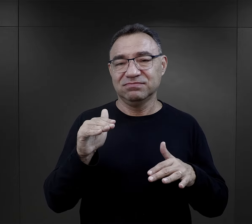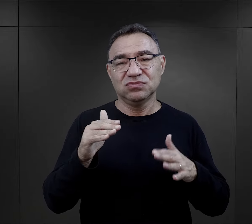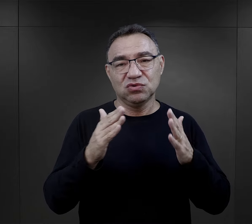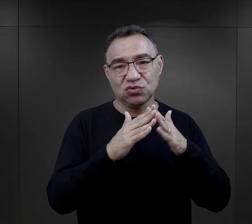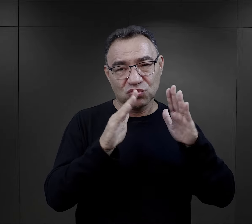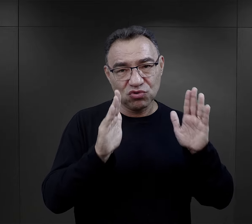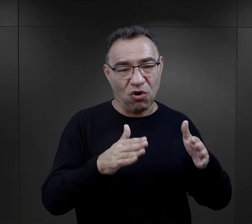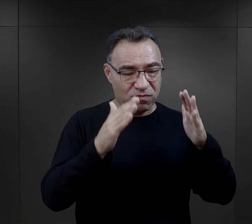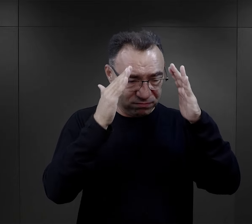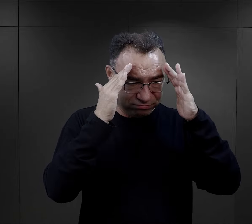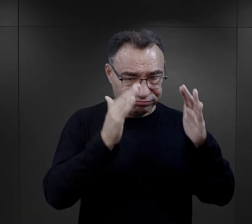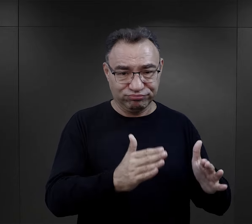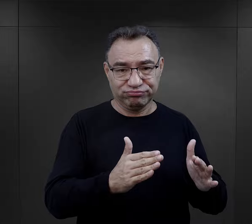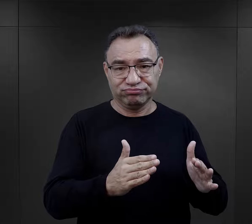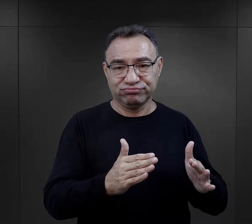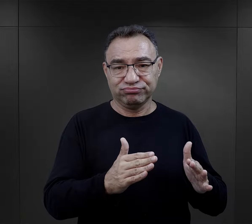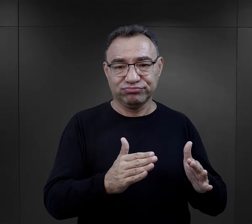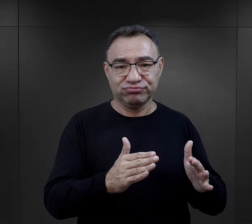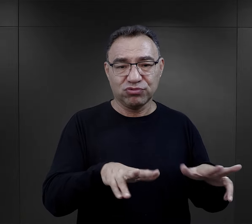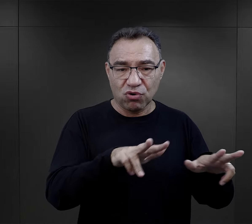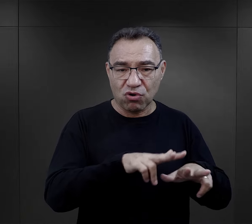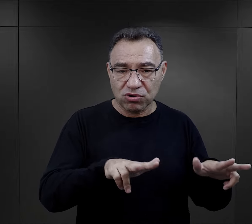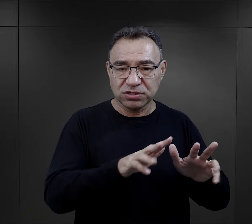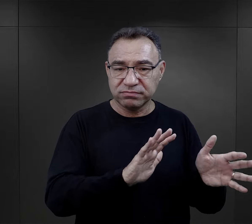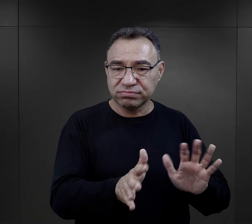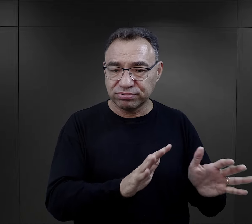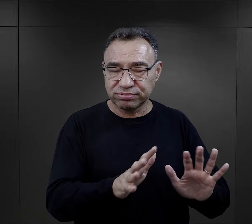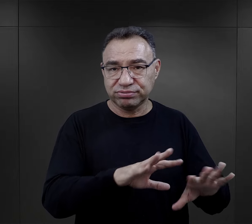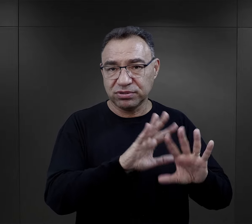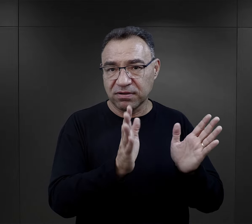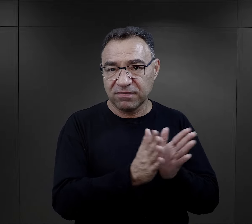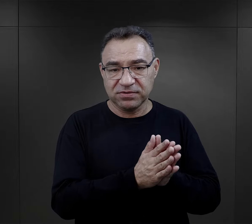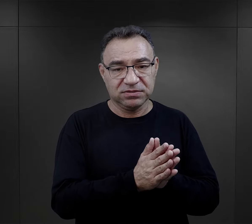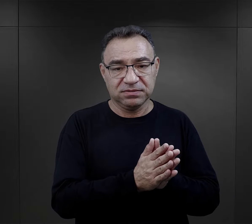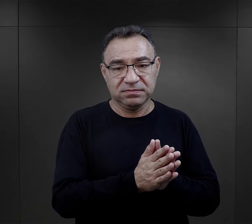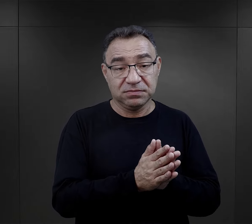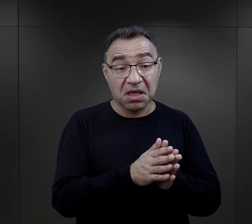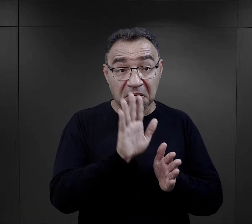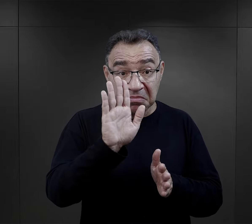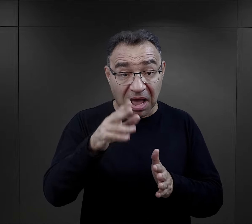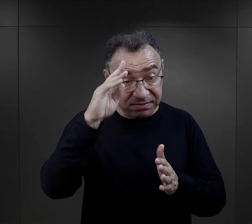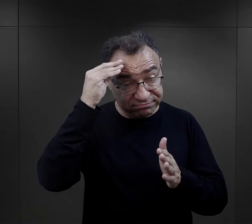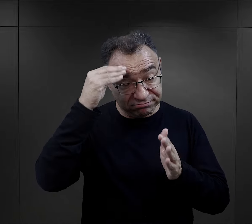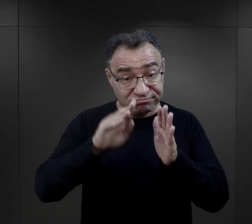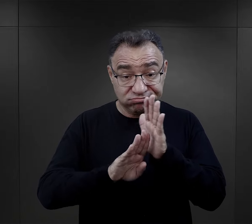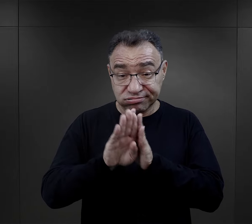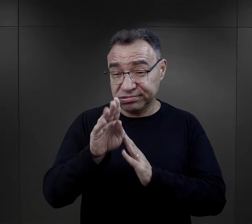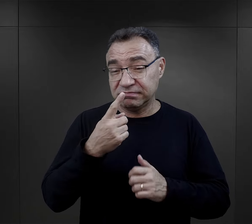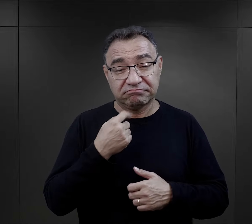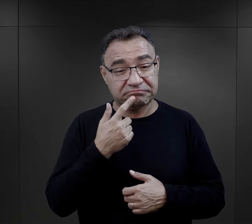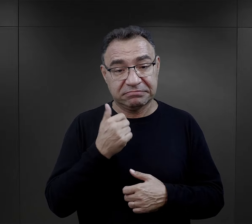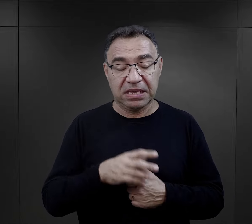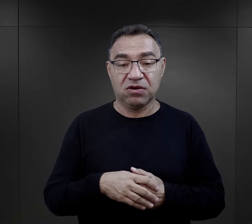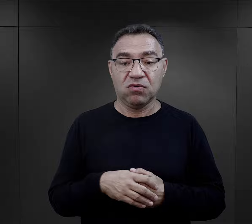w większości zajmowały się domem, zajmowały się rodziną, w związku z tym niewiele miało wykształcenie.